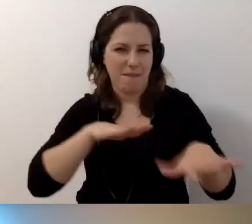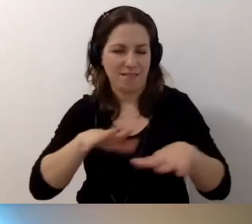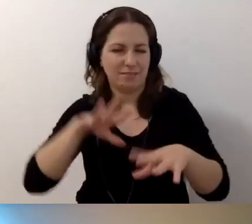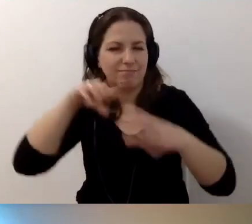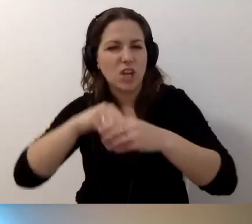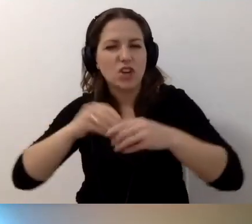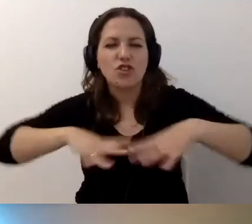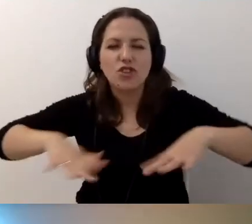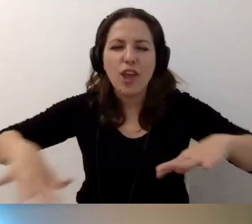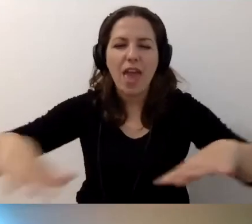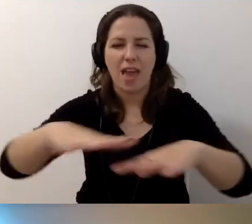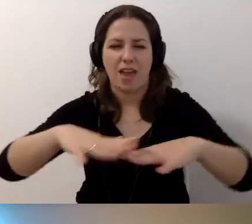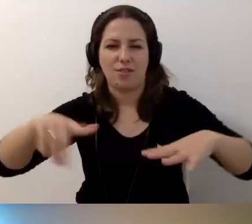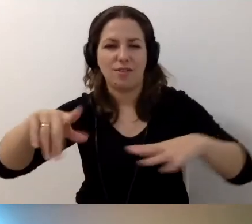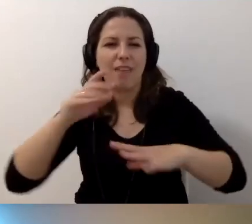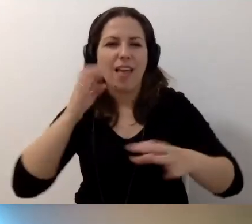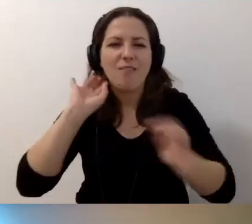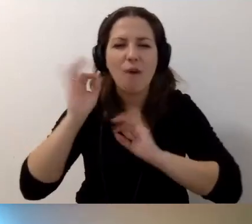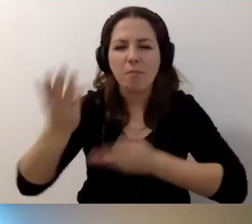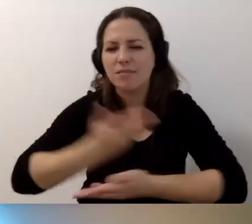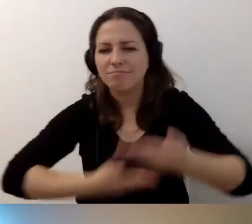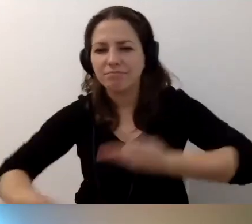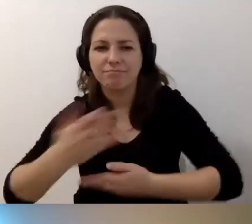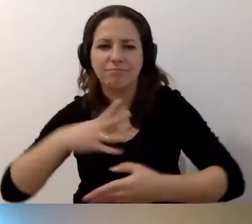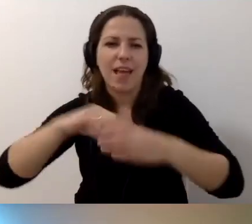wymieniamy się informacjami. To kopalnia linków, wiedzy.